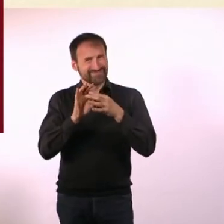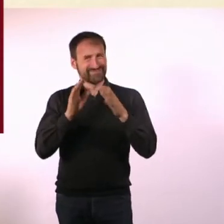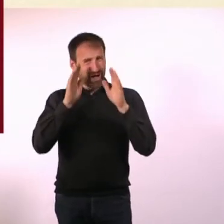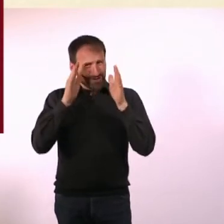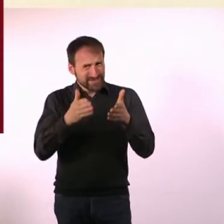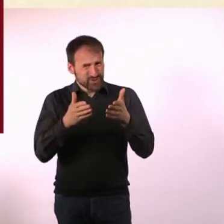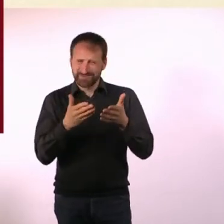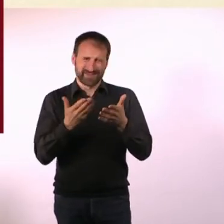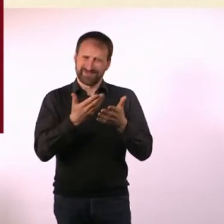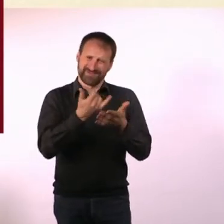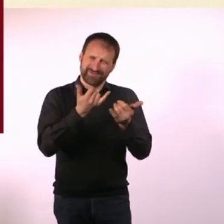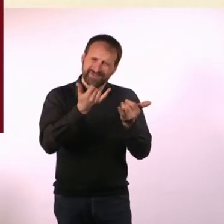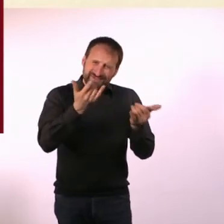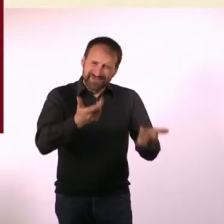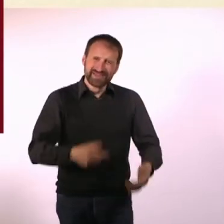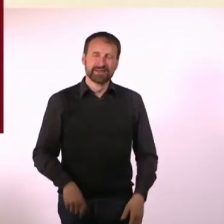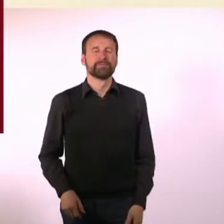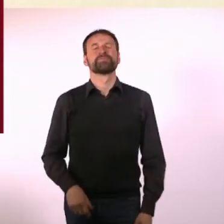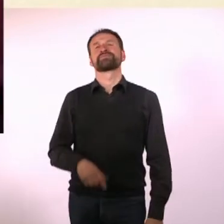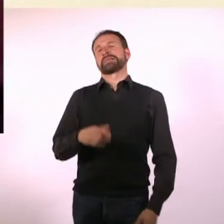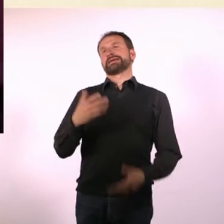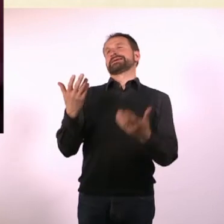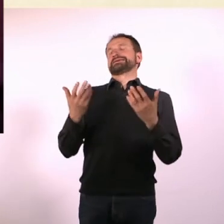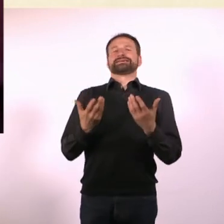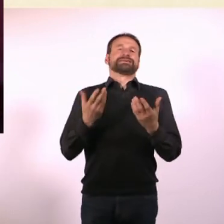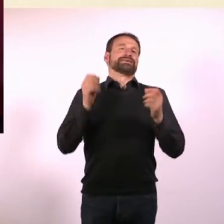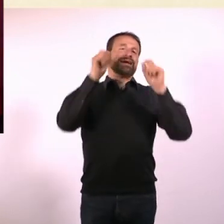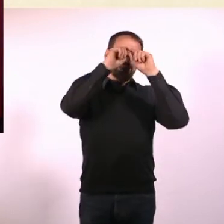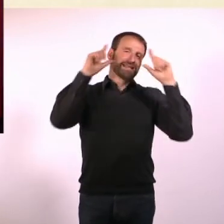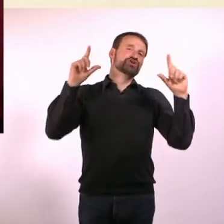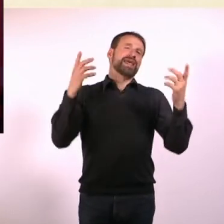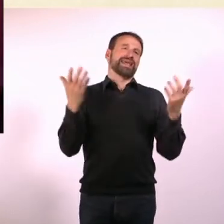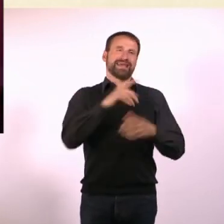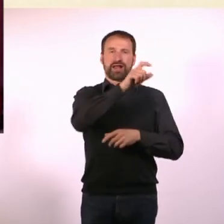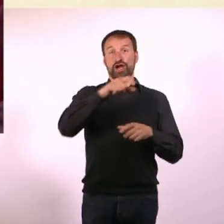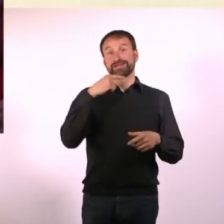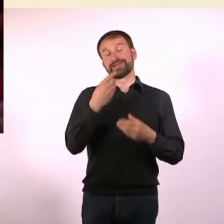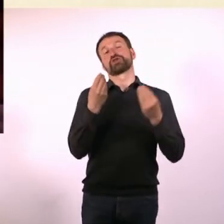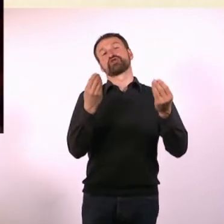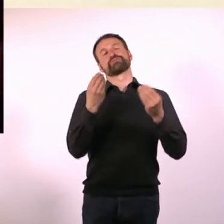Es ist ja so ein Klischee, dass Autisten nicht so ganz in diese Welt passen. Das ist wie so ein Alien, das Du irgendwo hinsetzt.